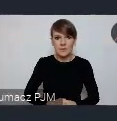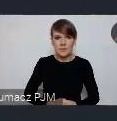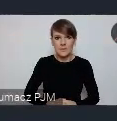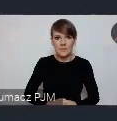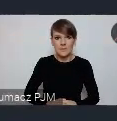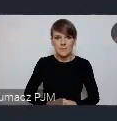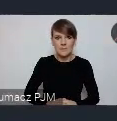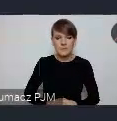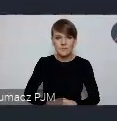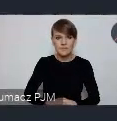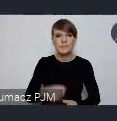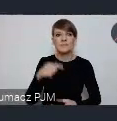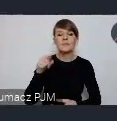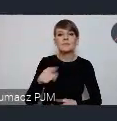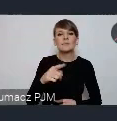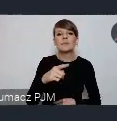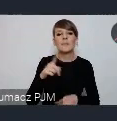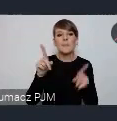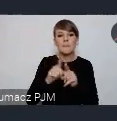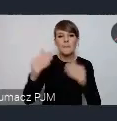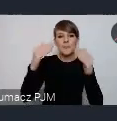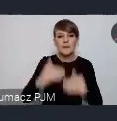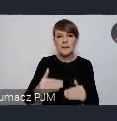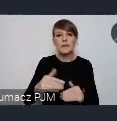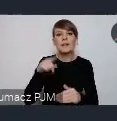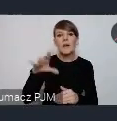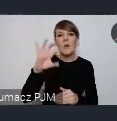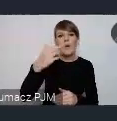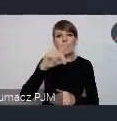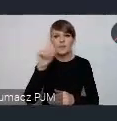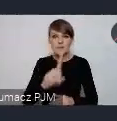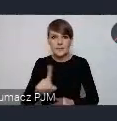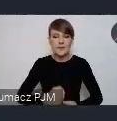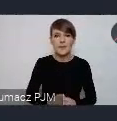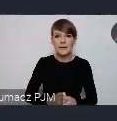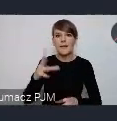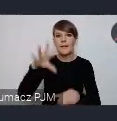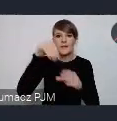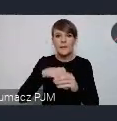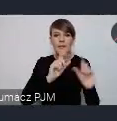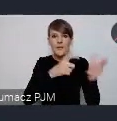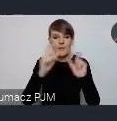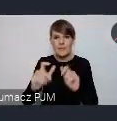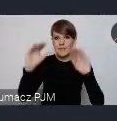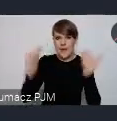I One Un czyli sesja w strefie ONZ. Tutaj tych wydarzeń jest najmniej, około 15.